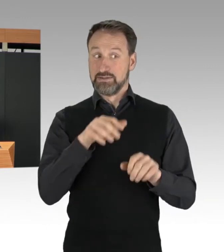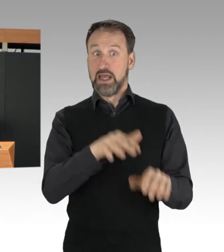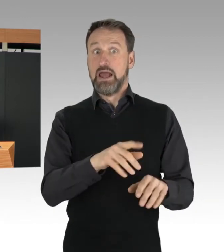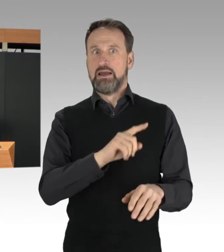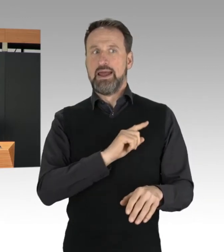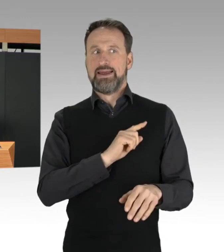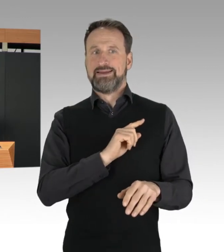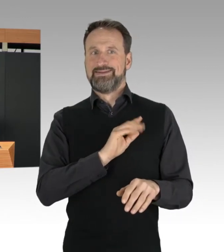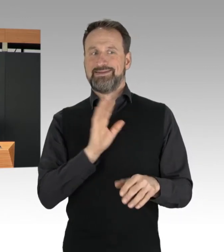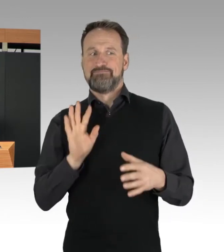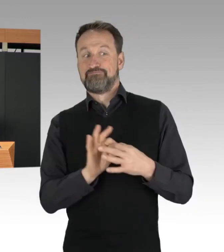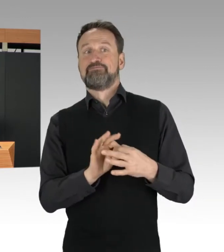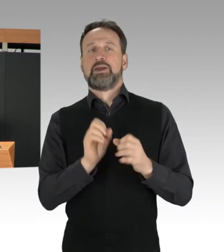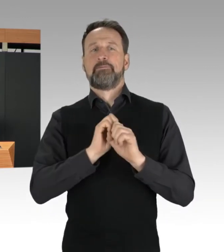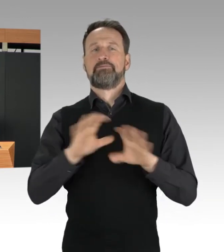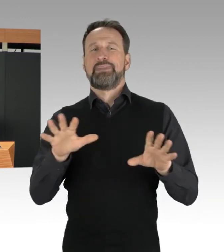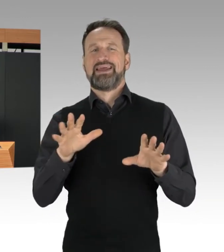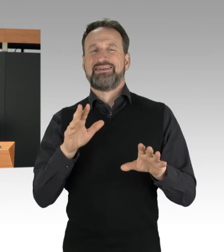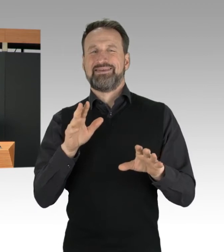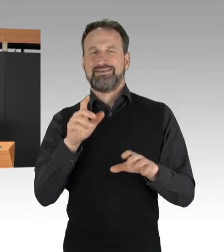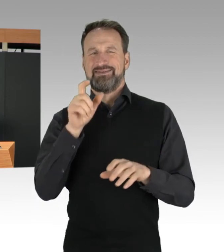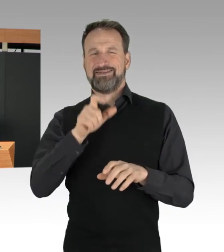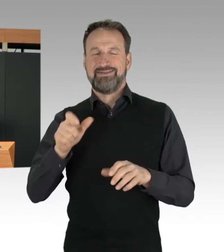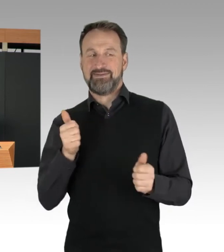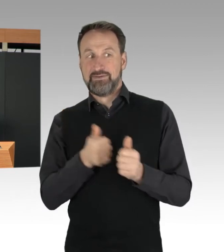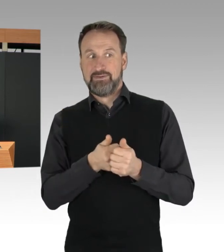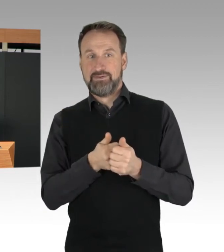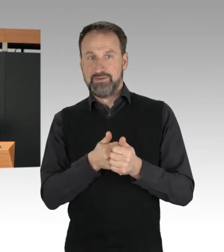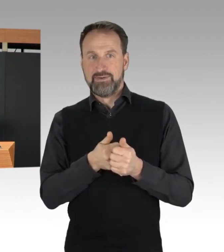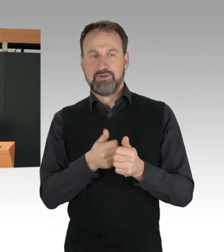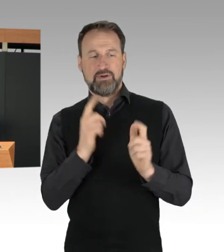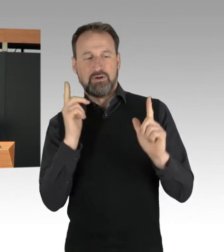und versuchen so, möglichst viel Aufmerksamkeit zu erzeugen.